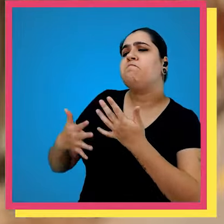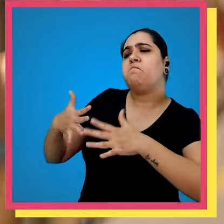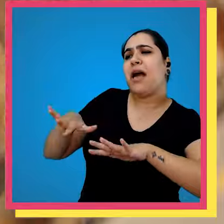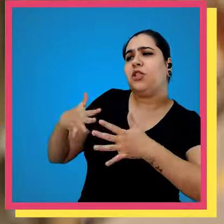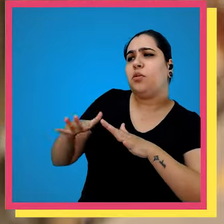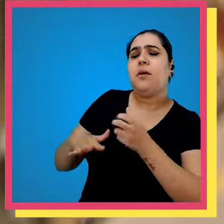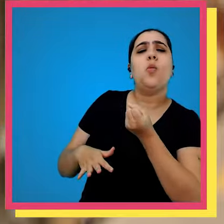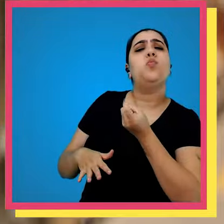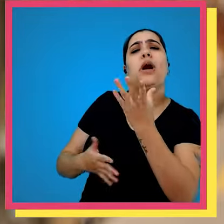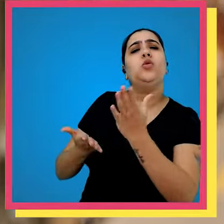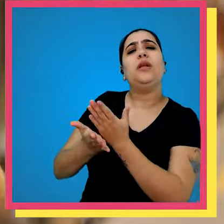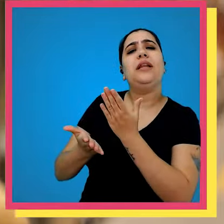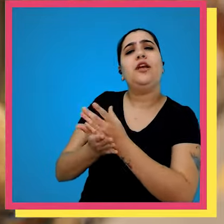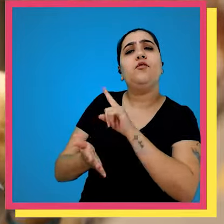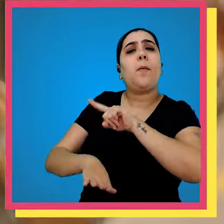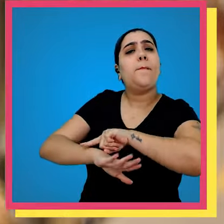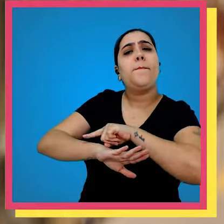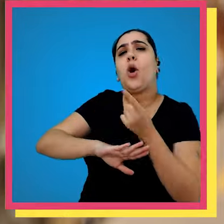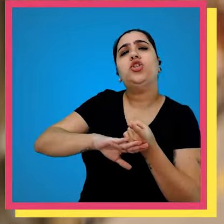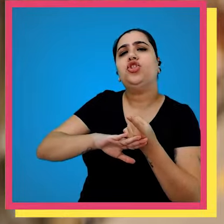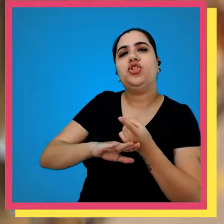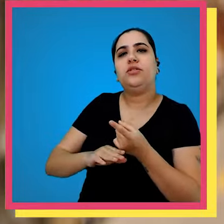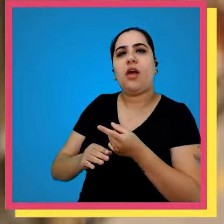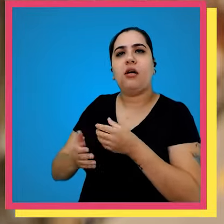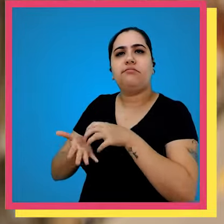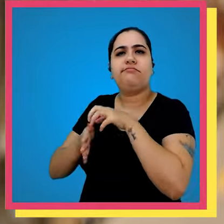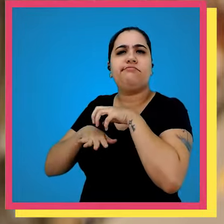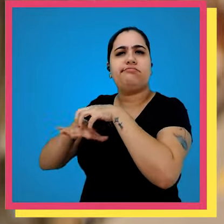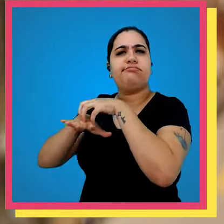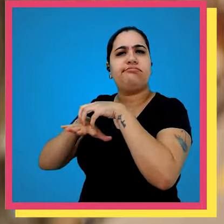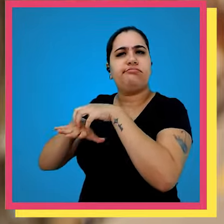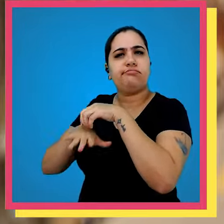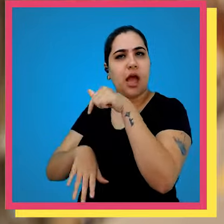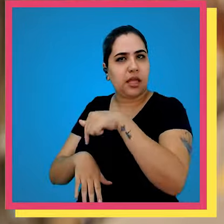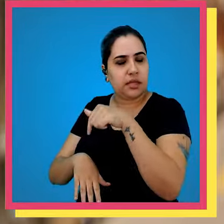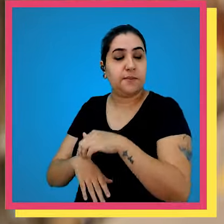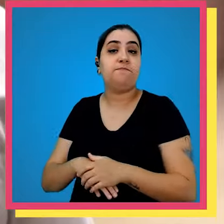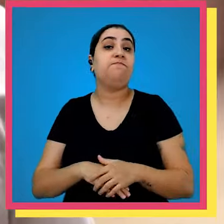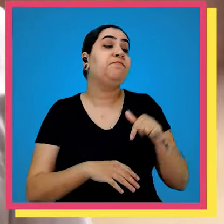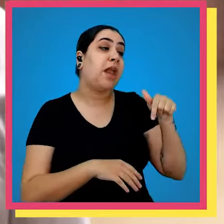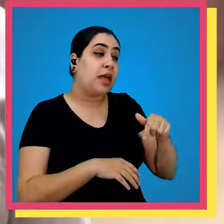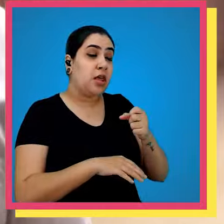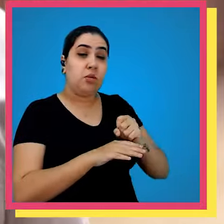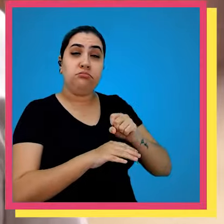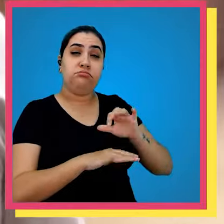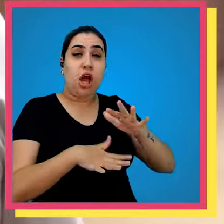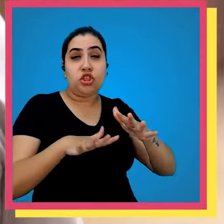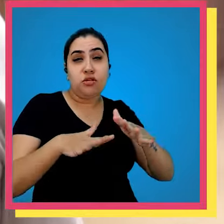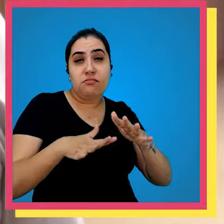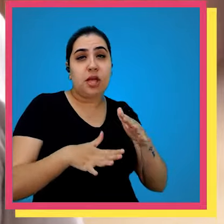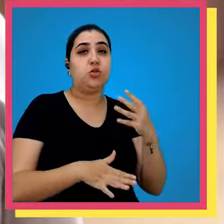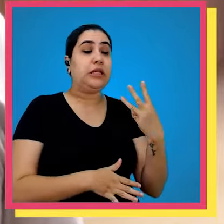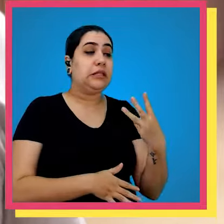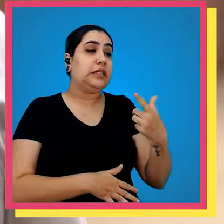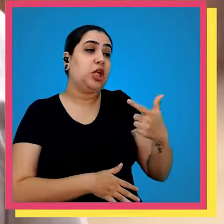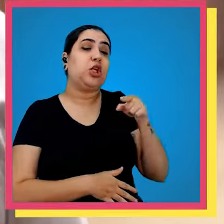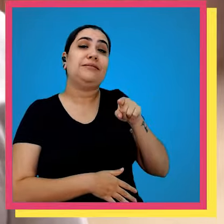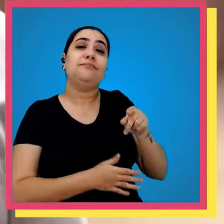dizer mais ou menos quantos livros saem por dia aqui da editora em média nós saímos por dia com